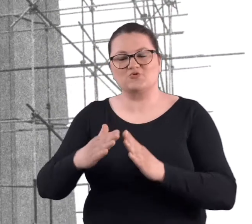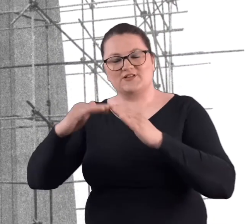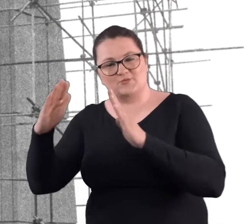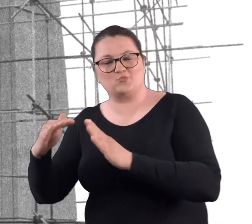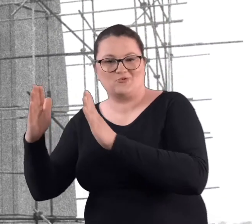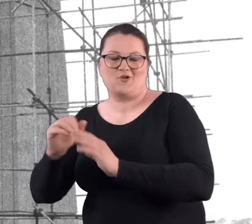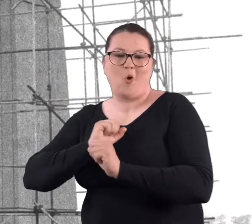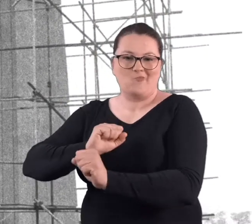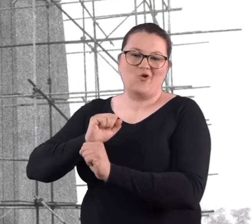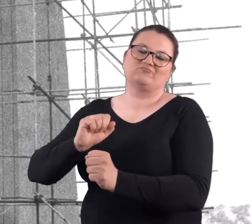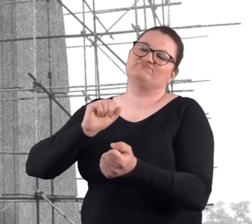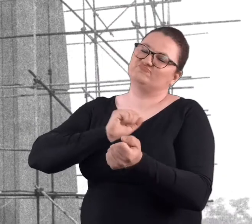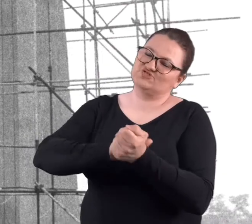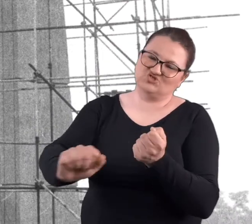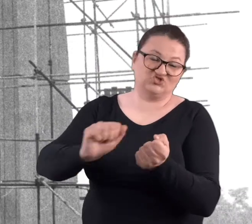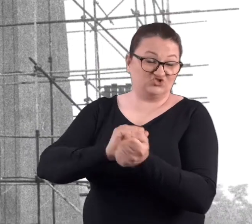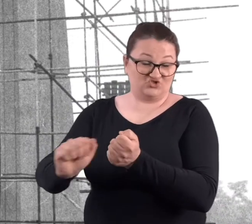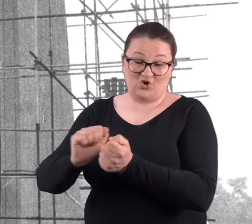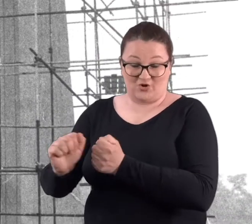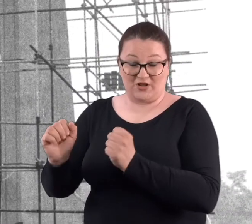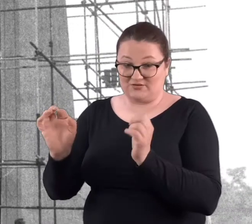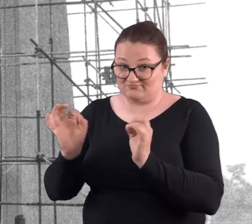obronne, zrujnowane kompletnie.